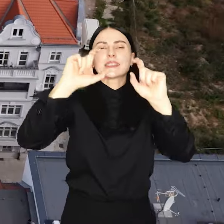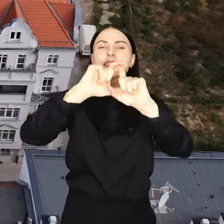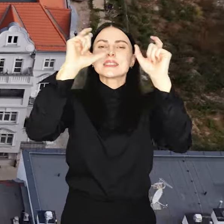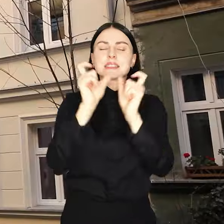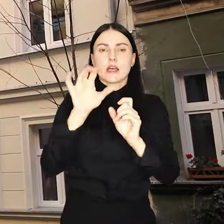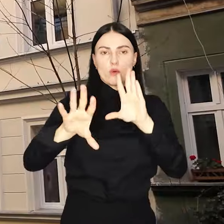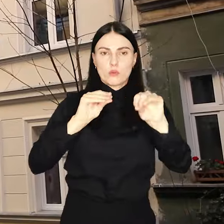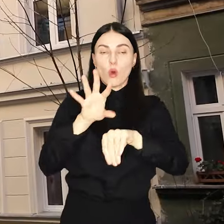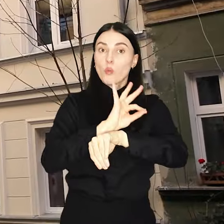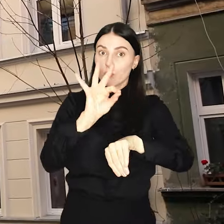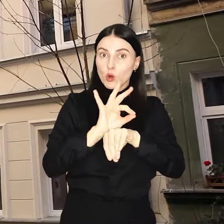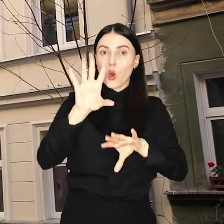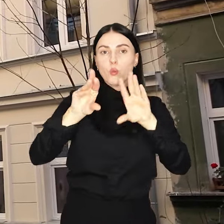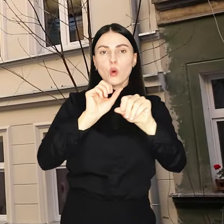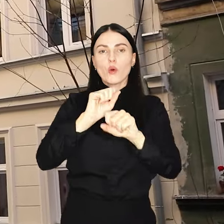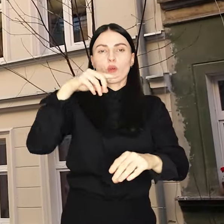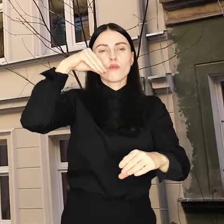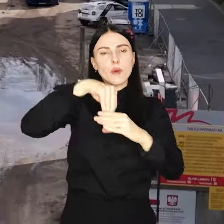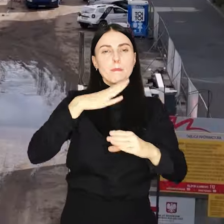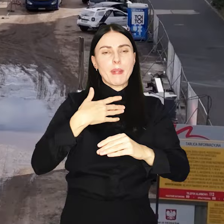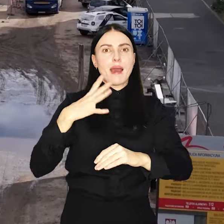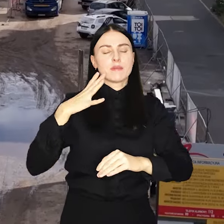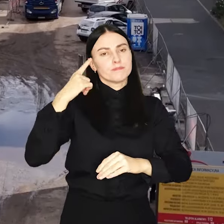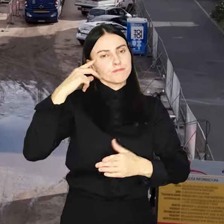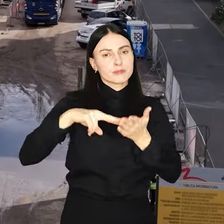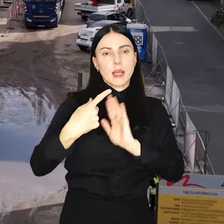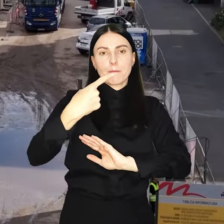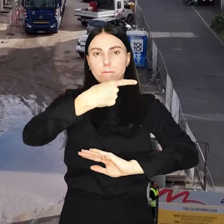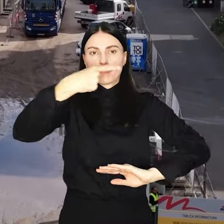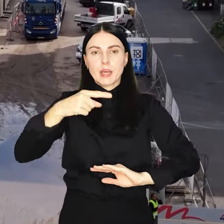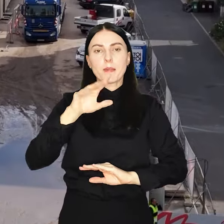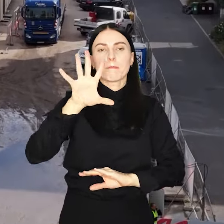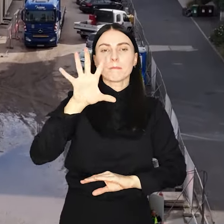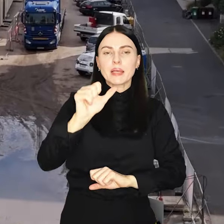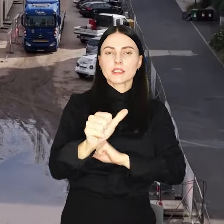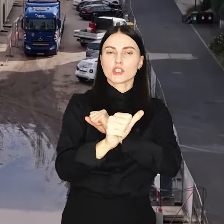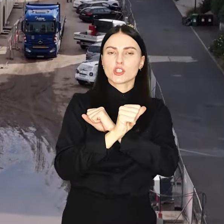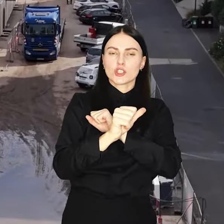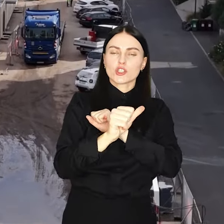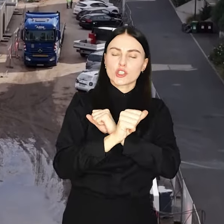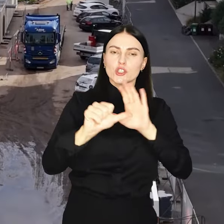Projekt budżetu przewiduje deficyt w wysokości 566 mln zł.